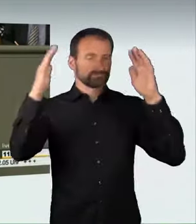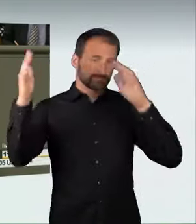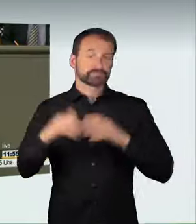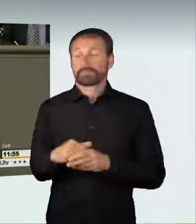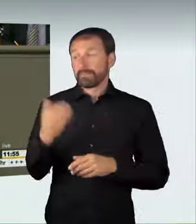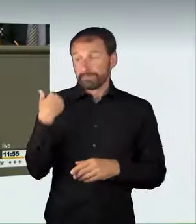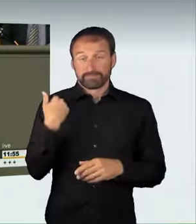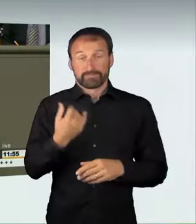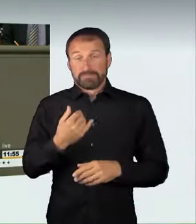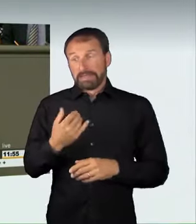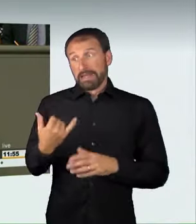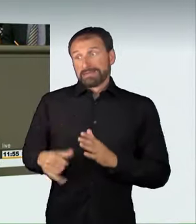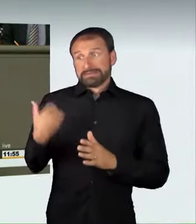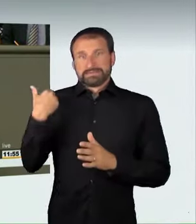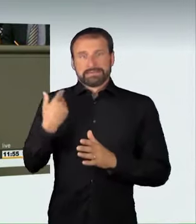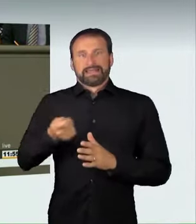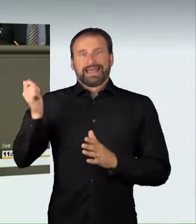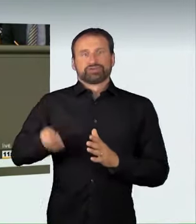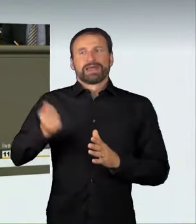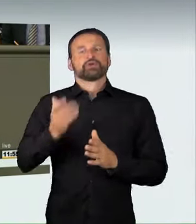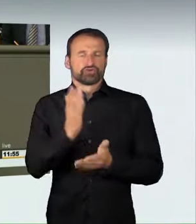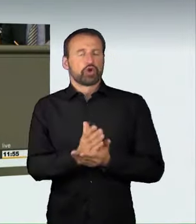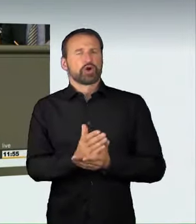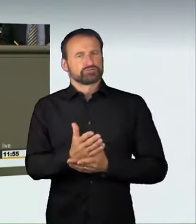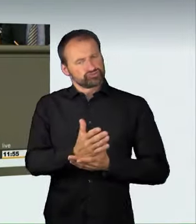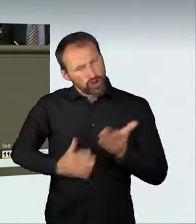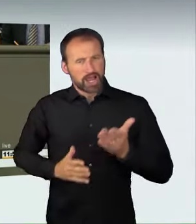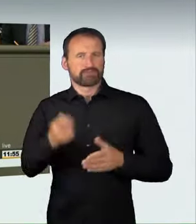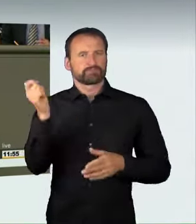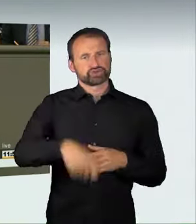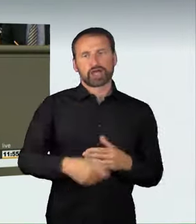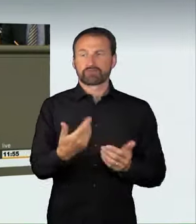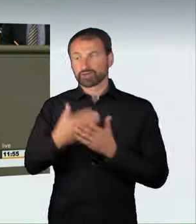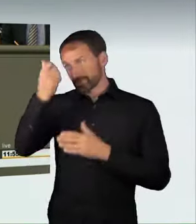in der Tat zu Recht hart bestraft. Die Fahrer in Berlin wurden wegen Mordes verurteilt,